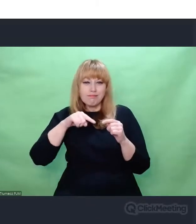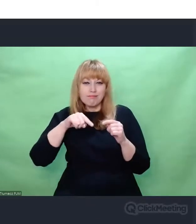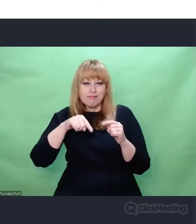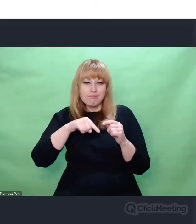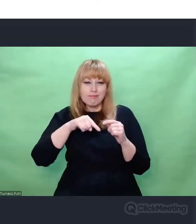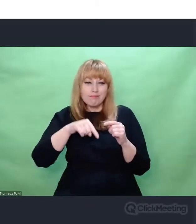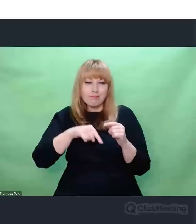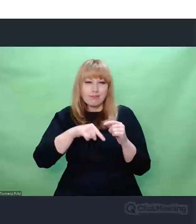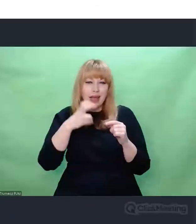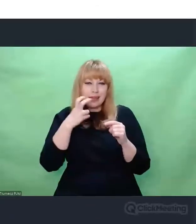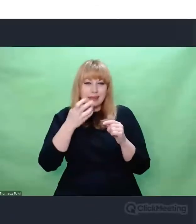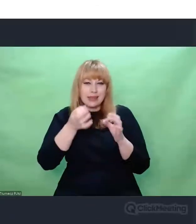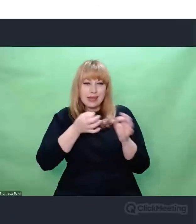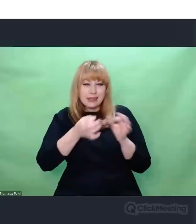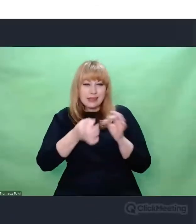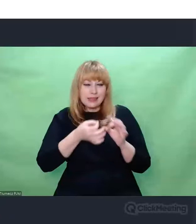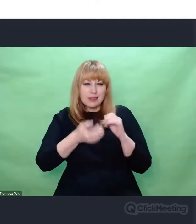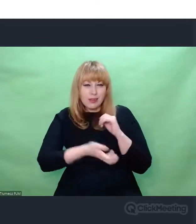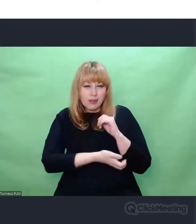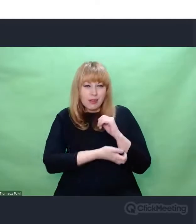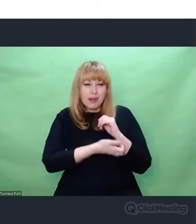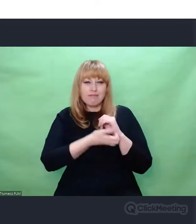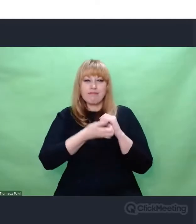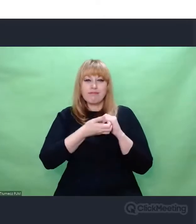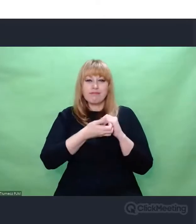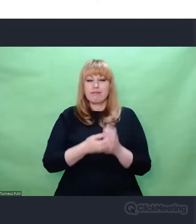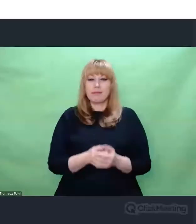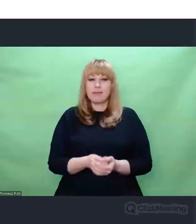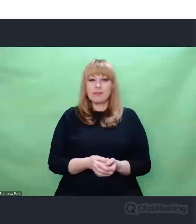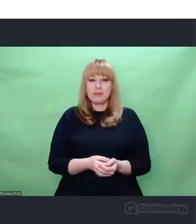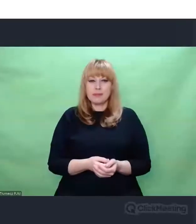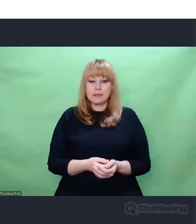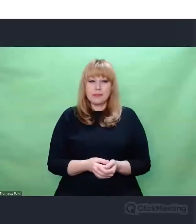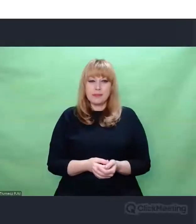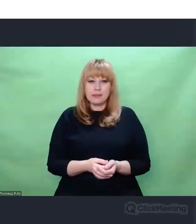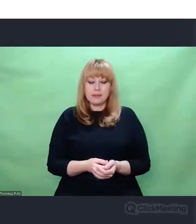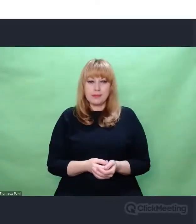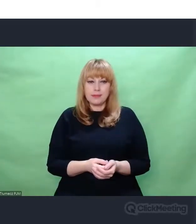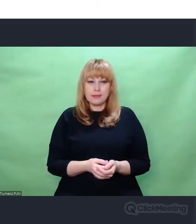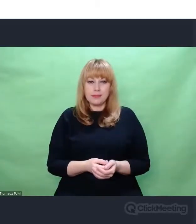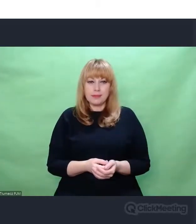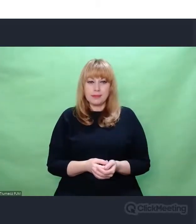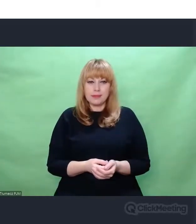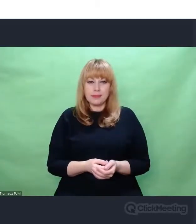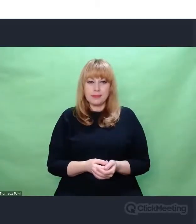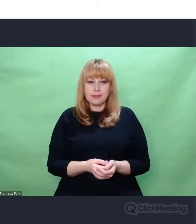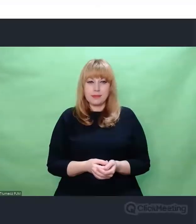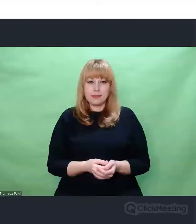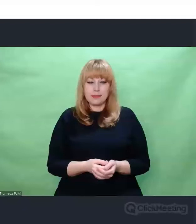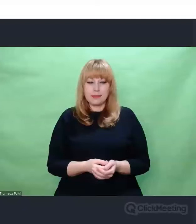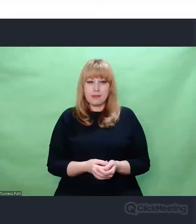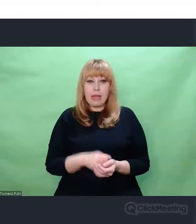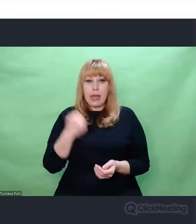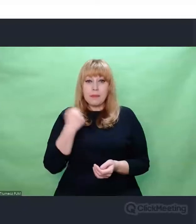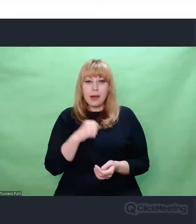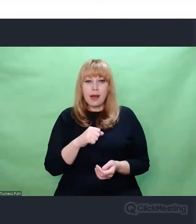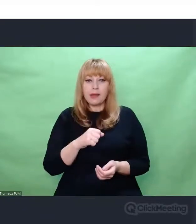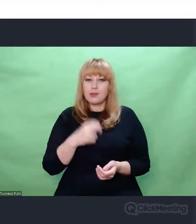Mianowicie niezwykle ciekawą od strony kompozytorskiej